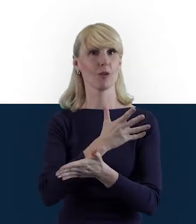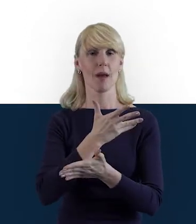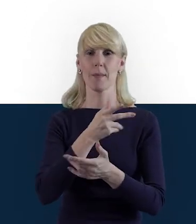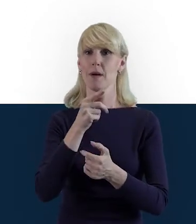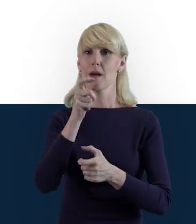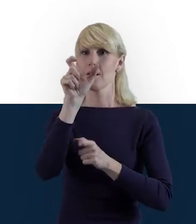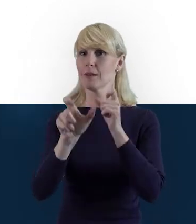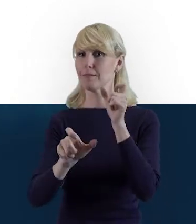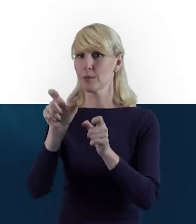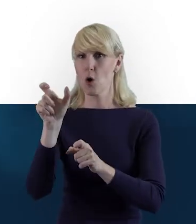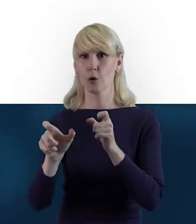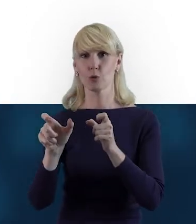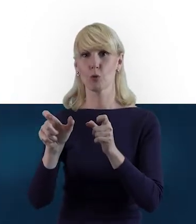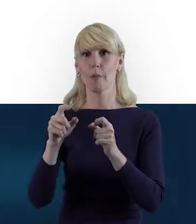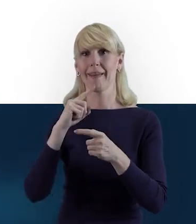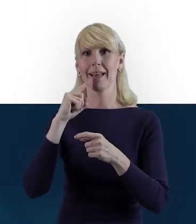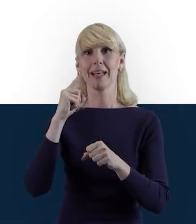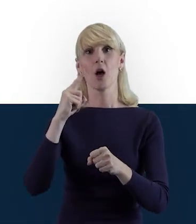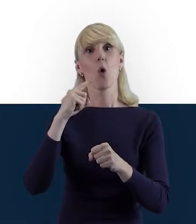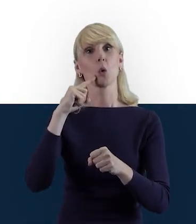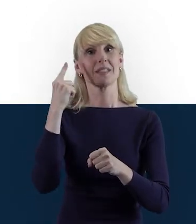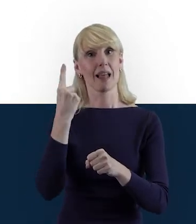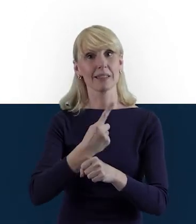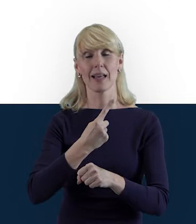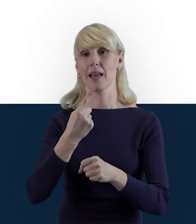Czyli myślę, że teraz możemy przejść do takich praktycznych slajdów,